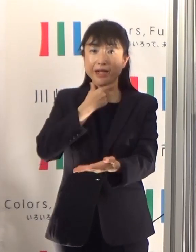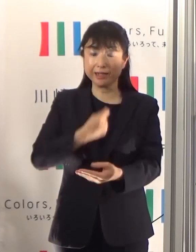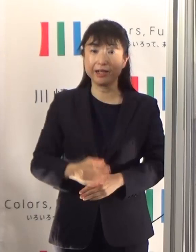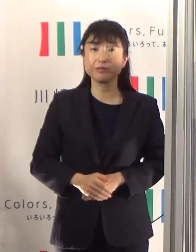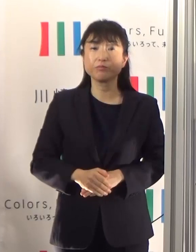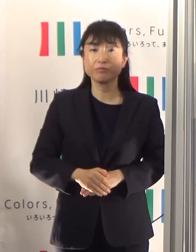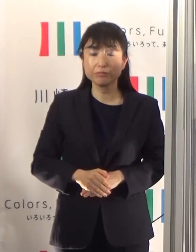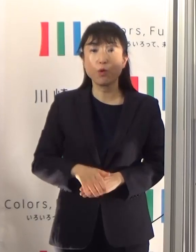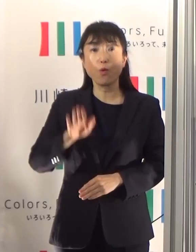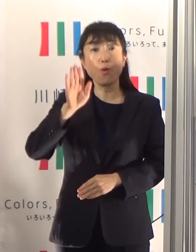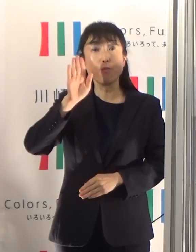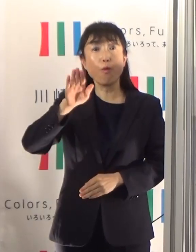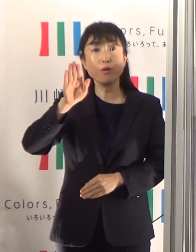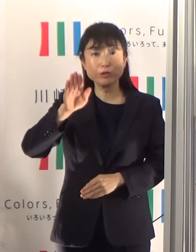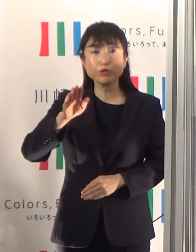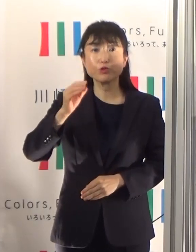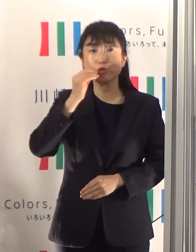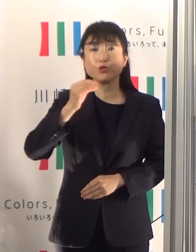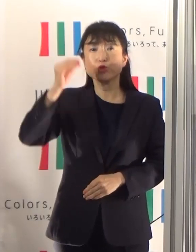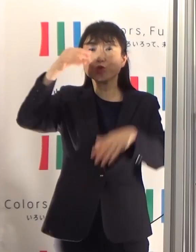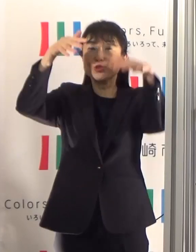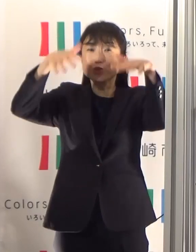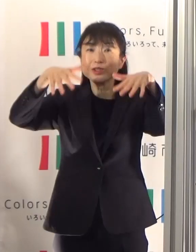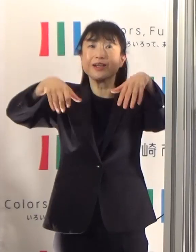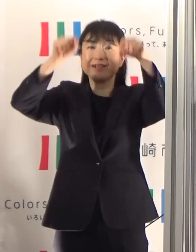もうすぐ梅雨が明けまして夏本番を迎えます